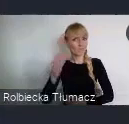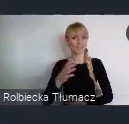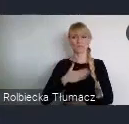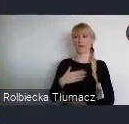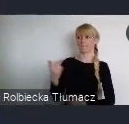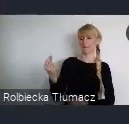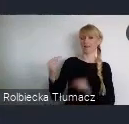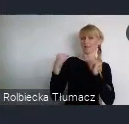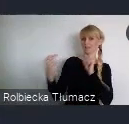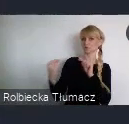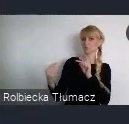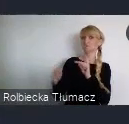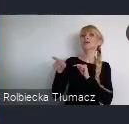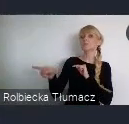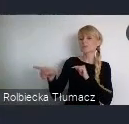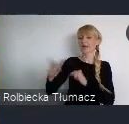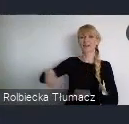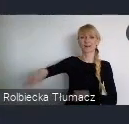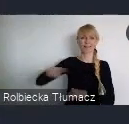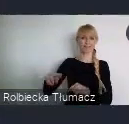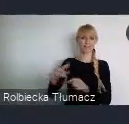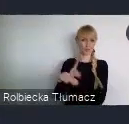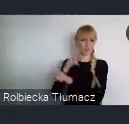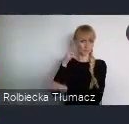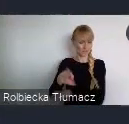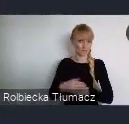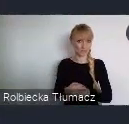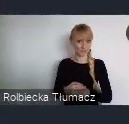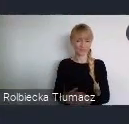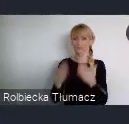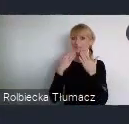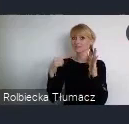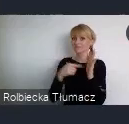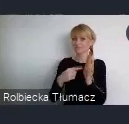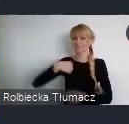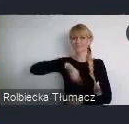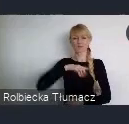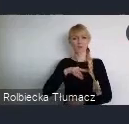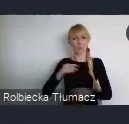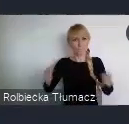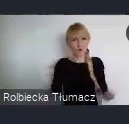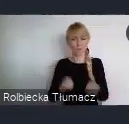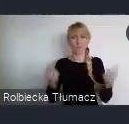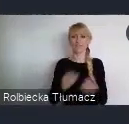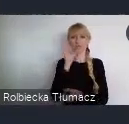czyli Radę Dostępności. Dzięki temu będziemy mogli promować Dobre Praktyki, bedziemy podkreślać,